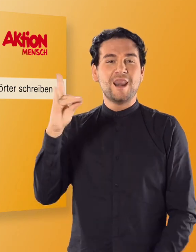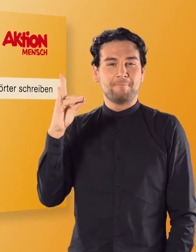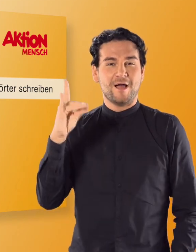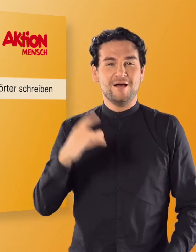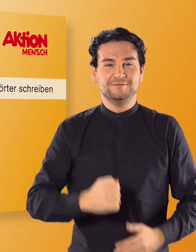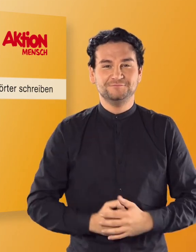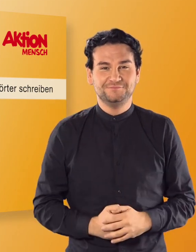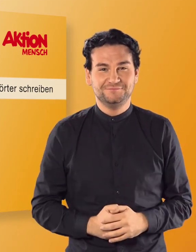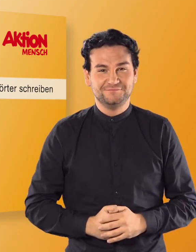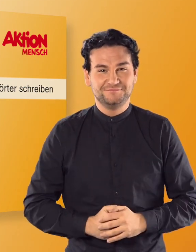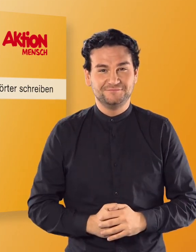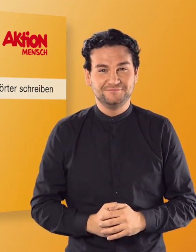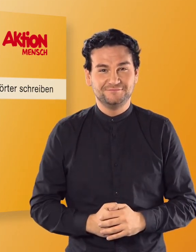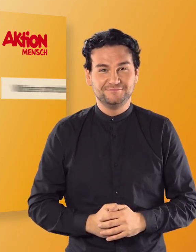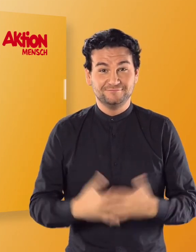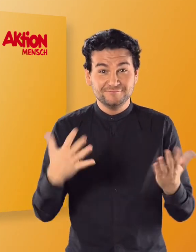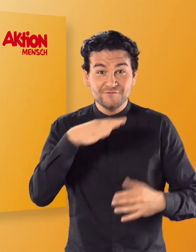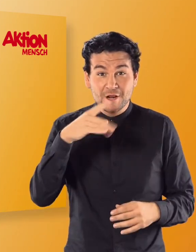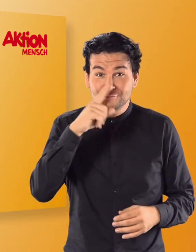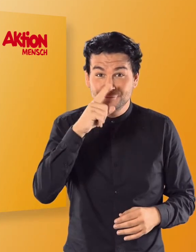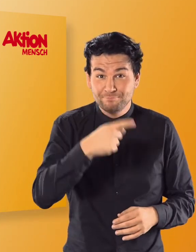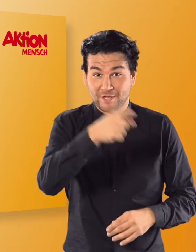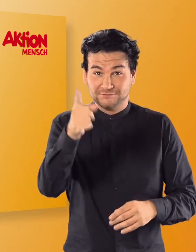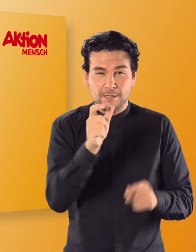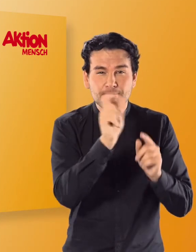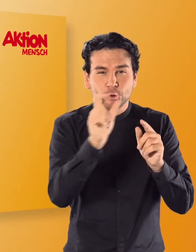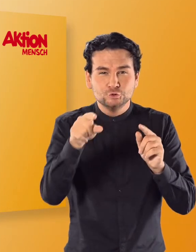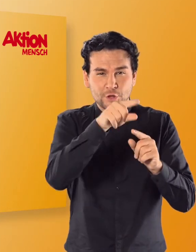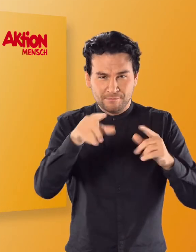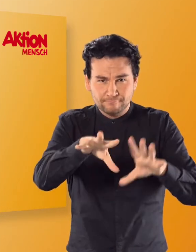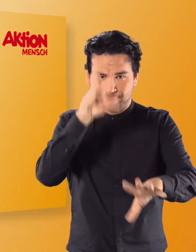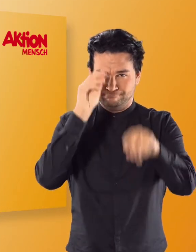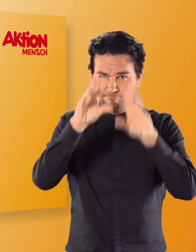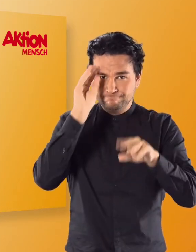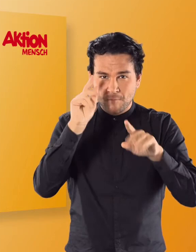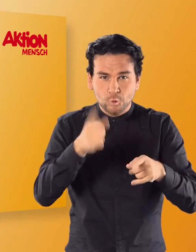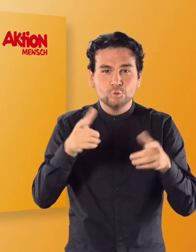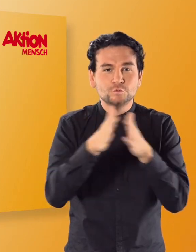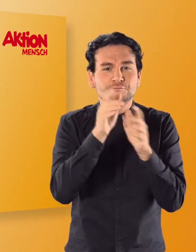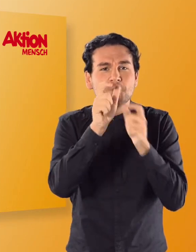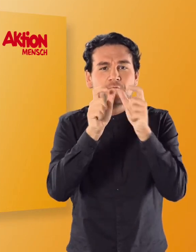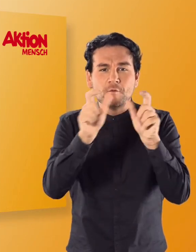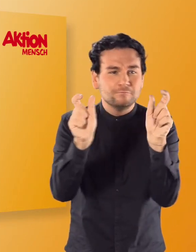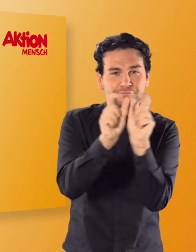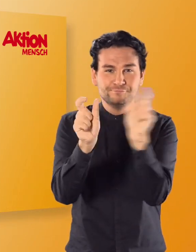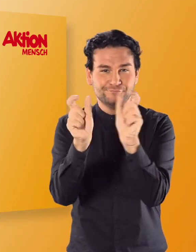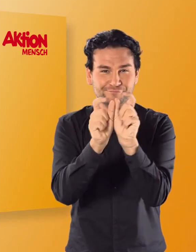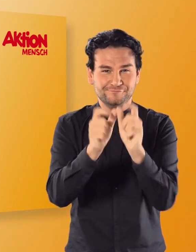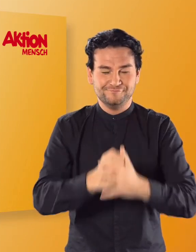(Irmgard) Lama Viel Spaß beim Lernen der Buchstaben und dem Bilden kurzer Wörter.